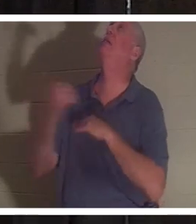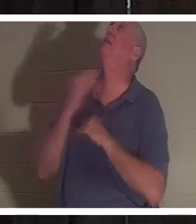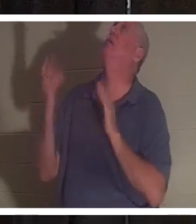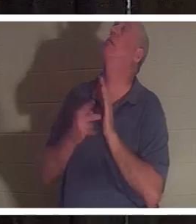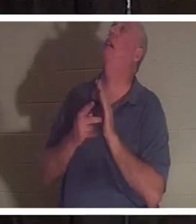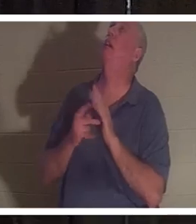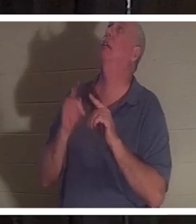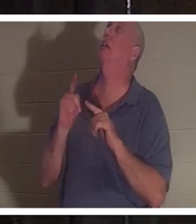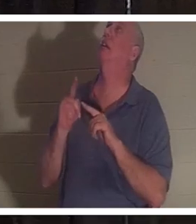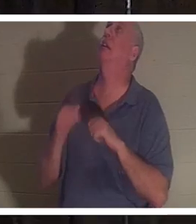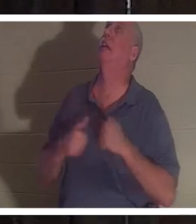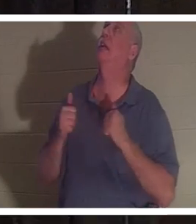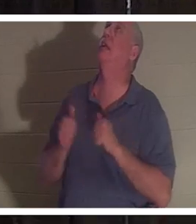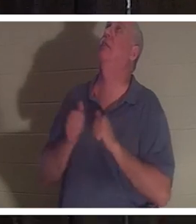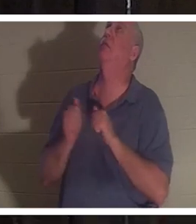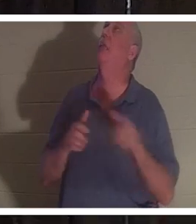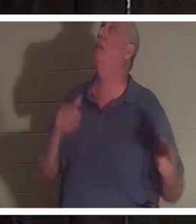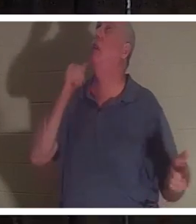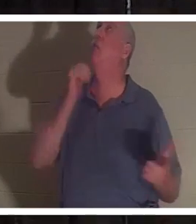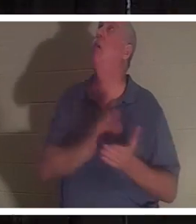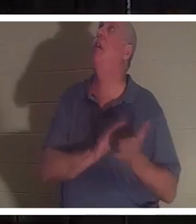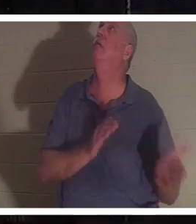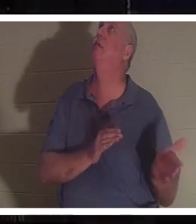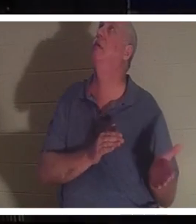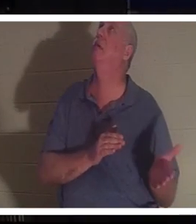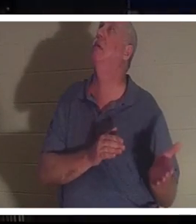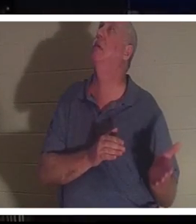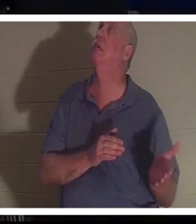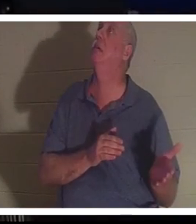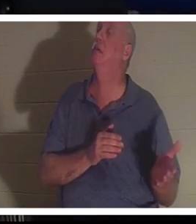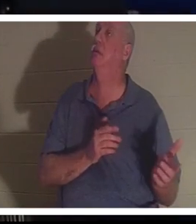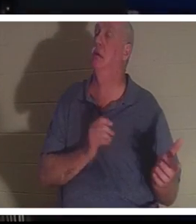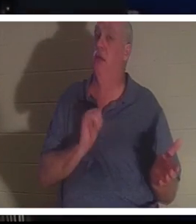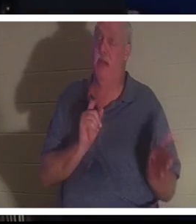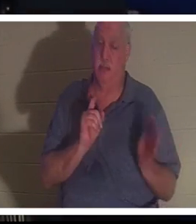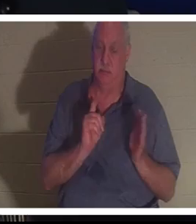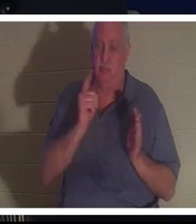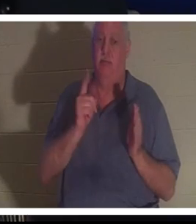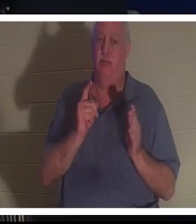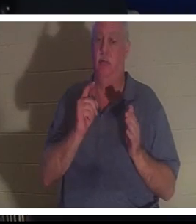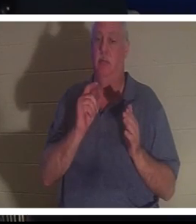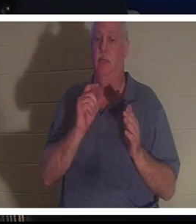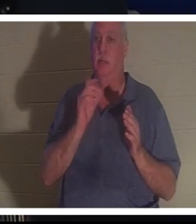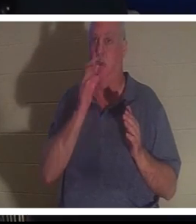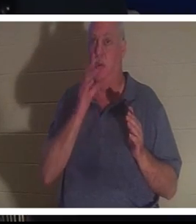без нее! Пожалуйста, верни ее!» И прямо в этот момент Кристина оказалась перед Господом.